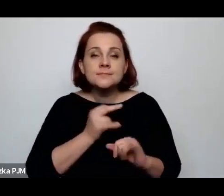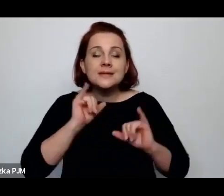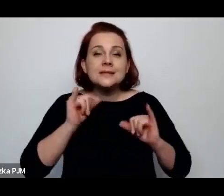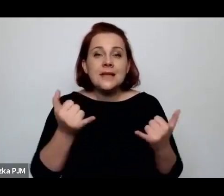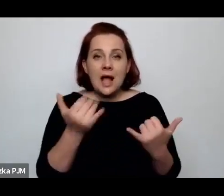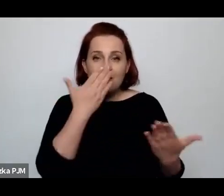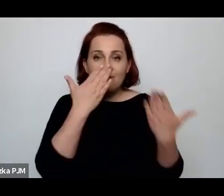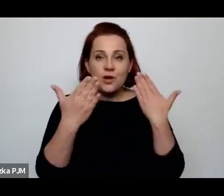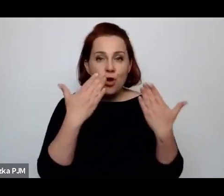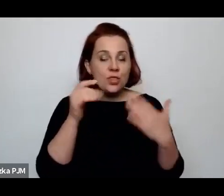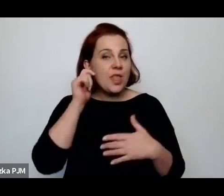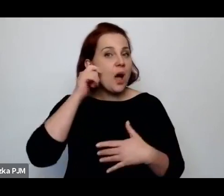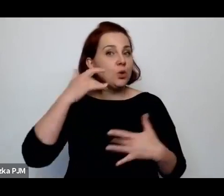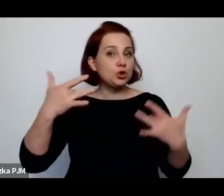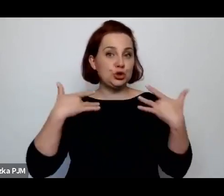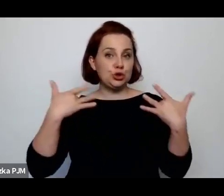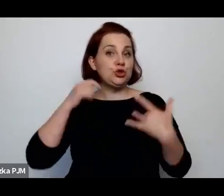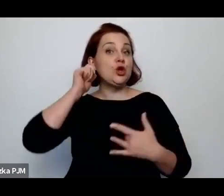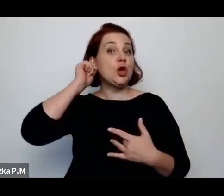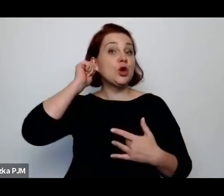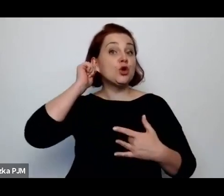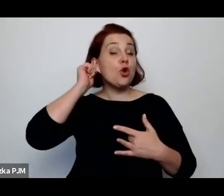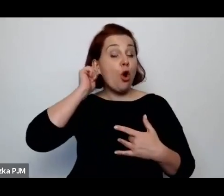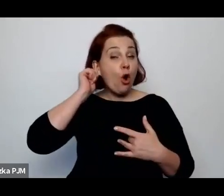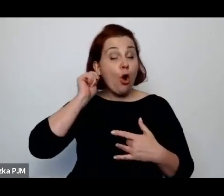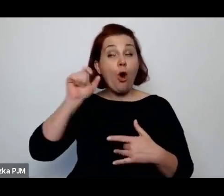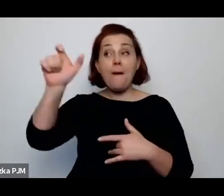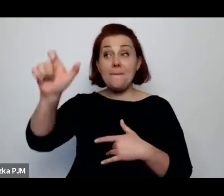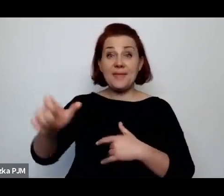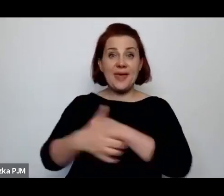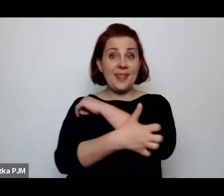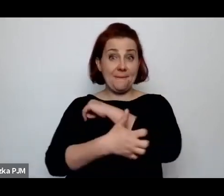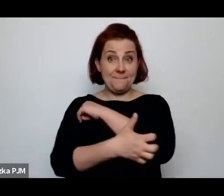Czy o tym pisali reportażyści międzywojenni?